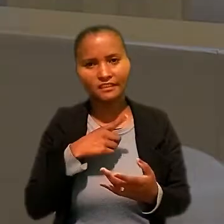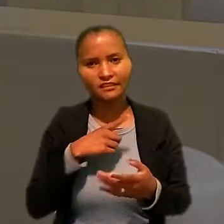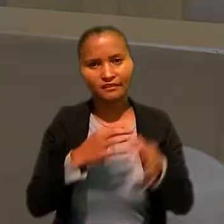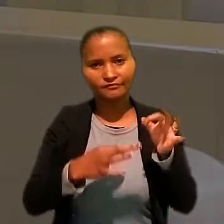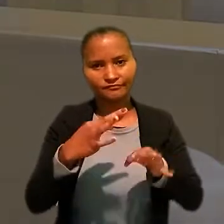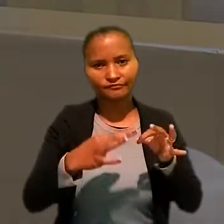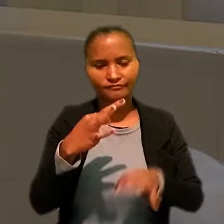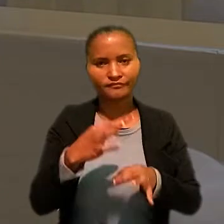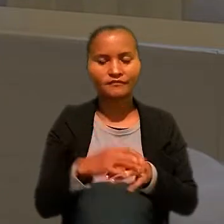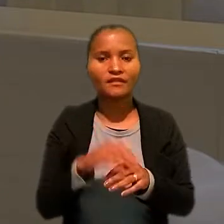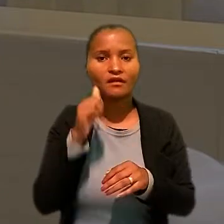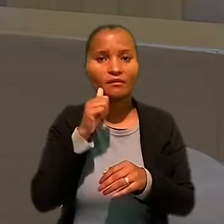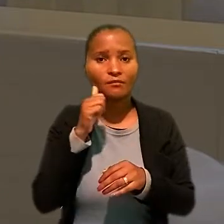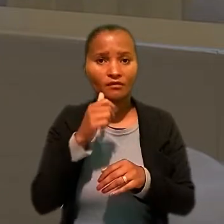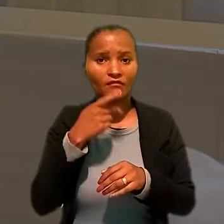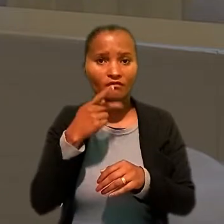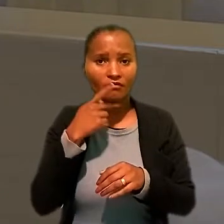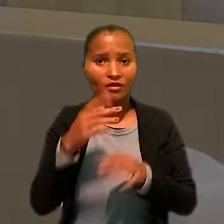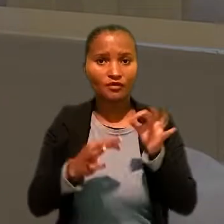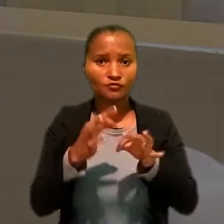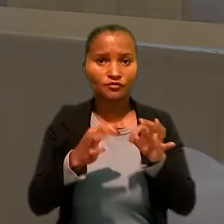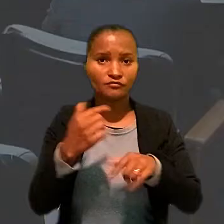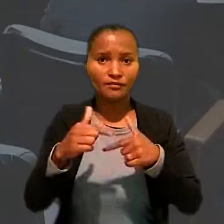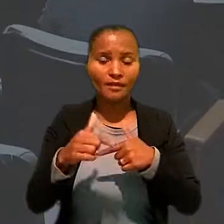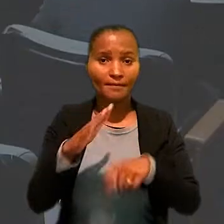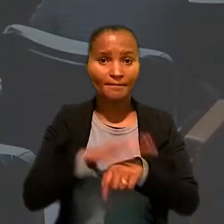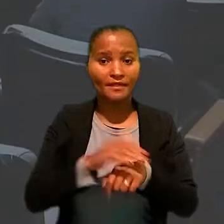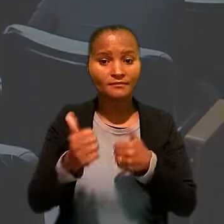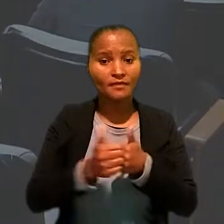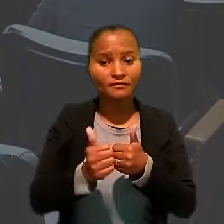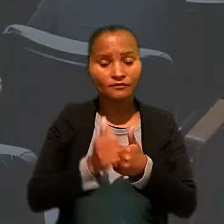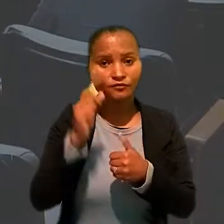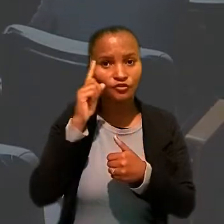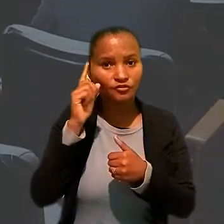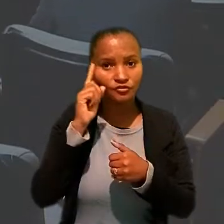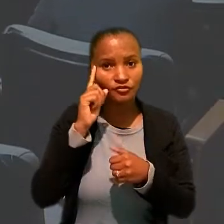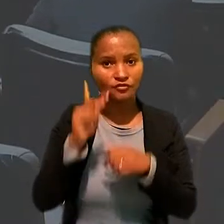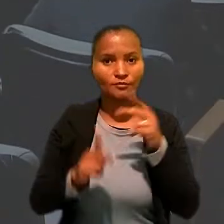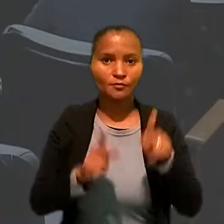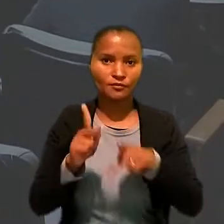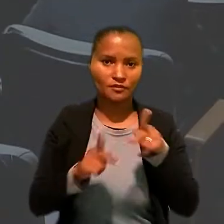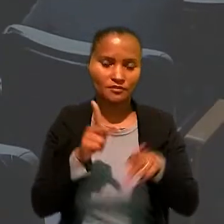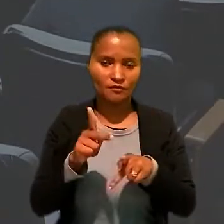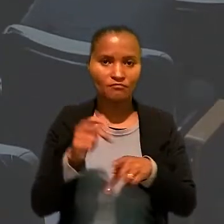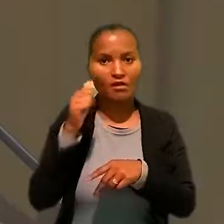A magistrada enfatizou que a Justiça do Trabalho é a que está mais próxima do dia a dia da população.